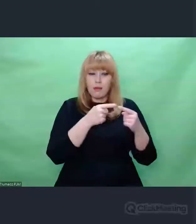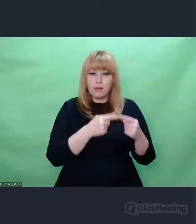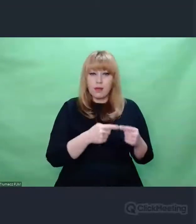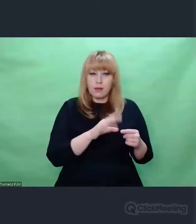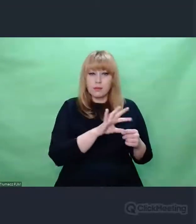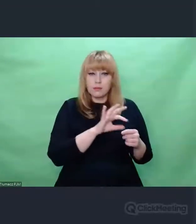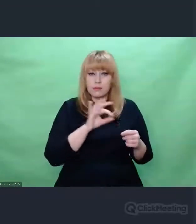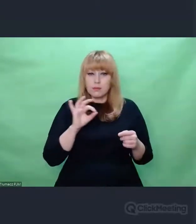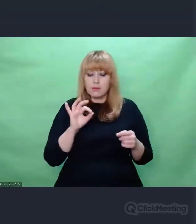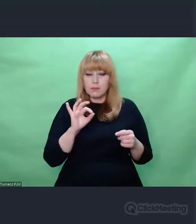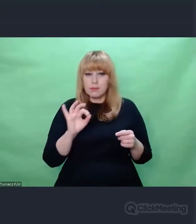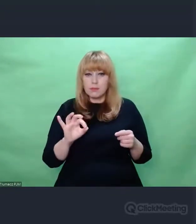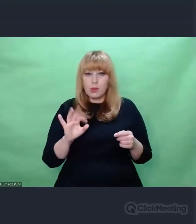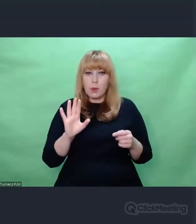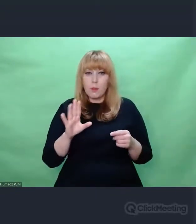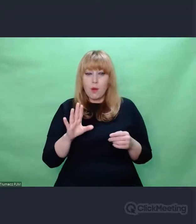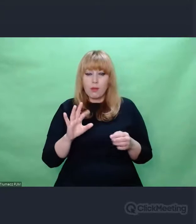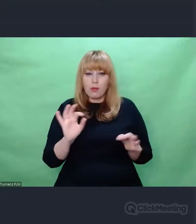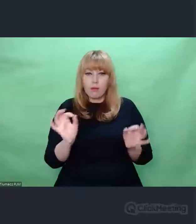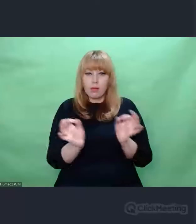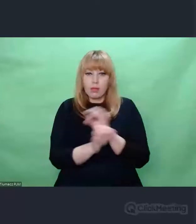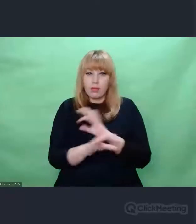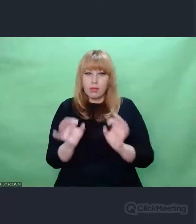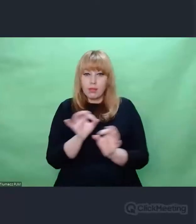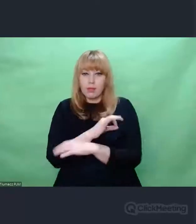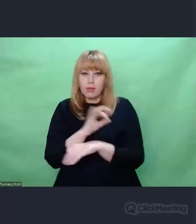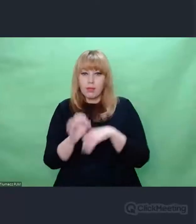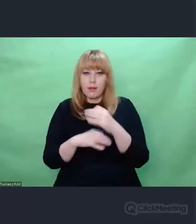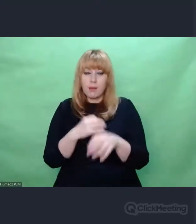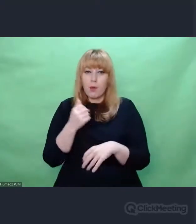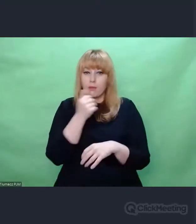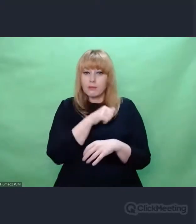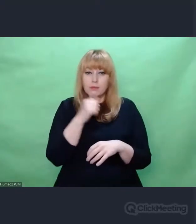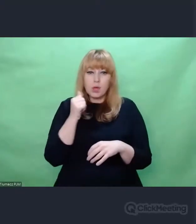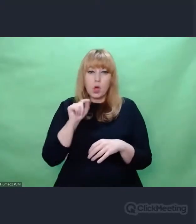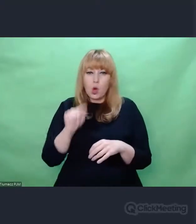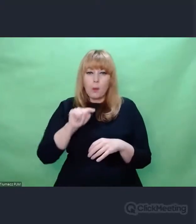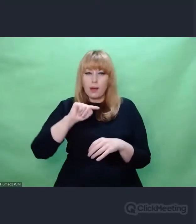to przede wszystkim pomijamy całą interpunkcję. Nawet teks kler,